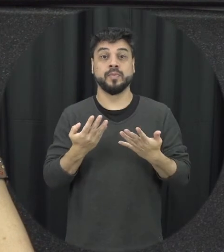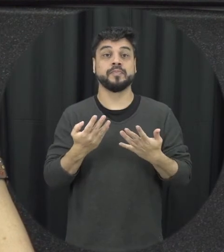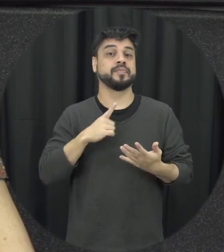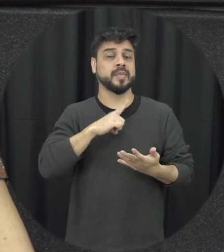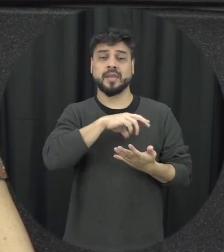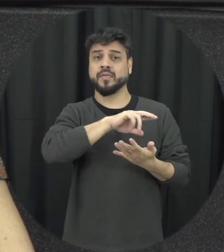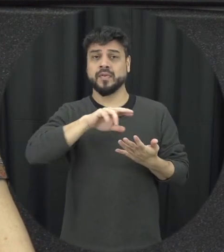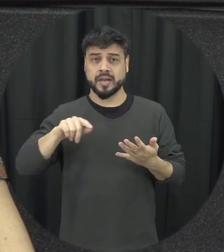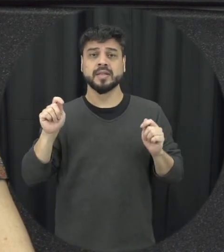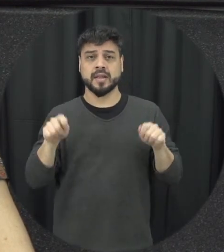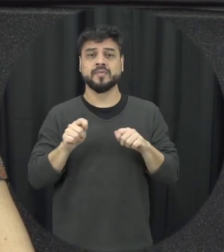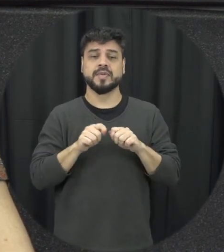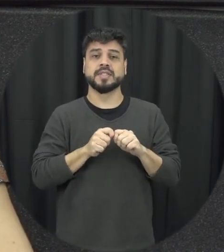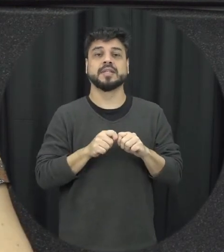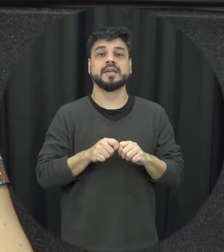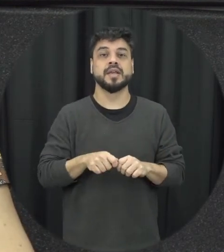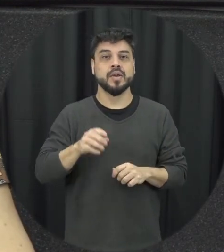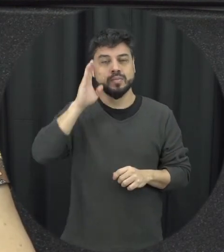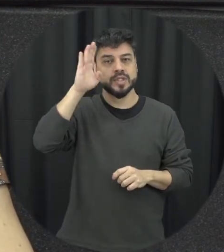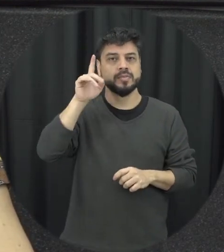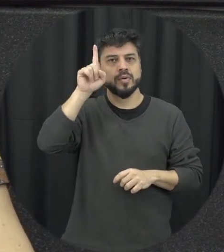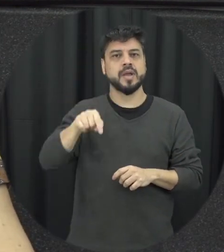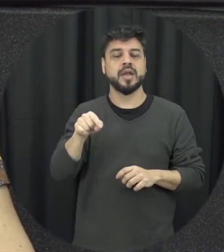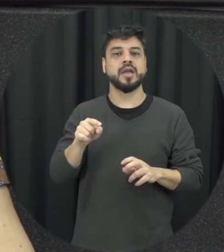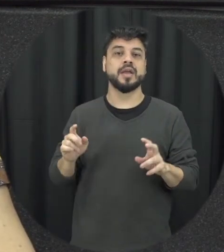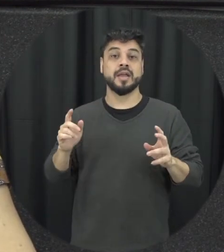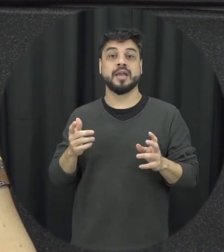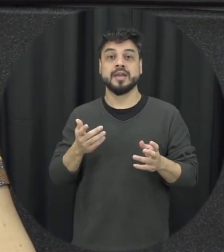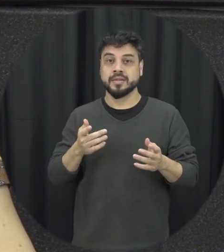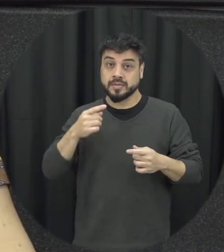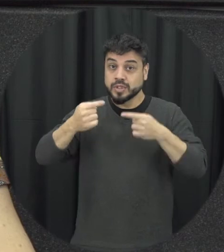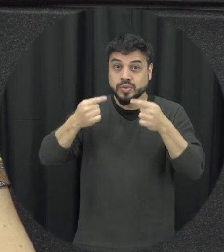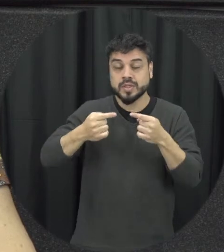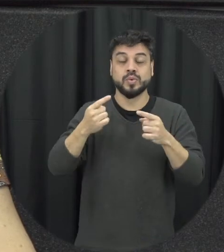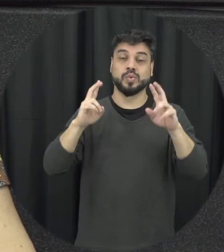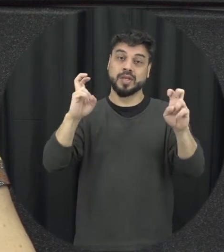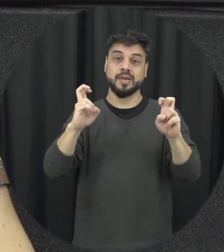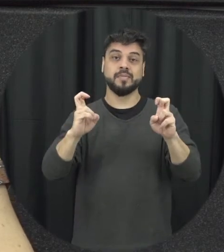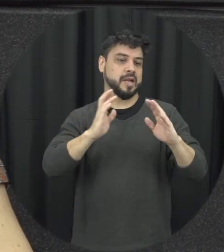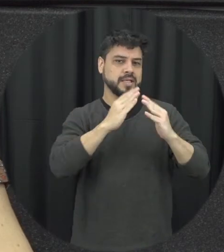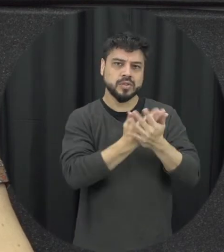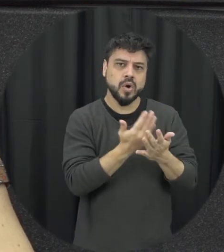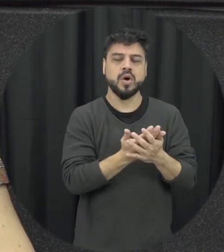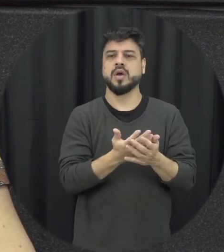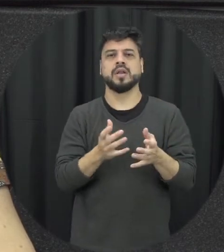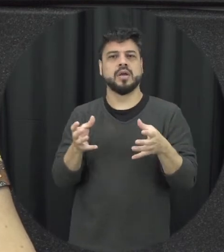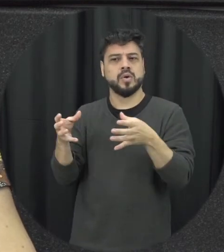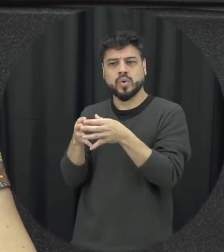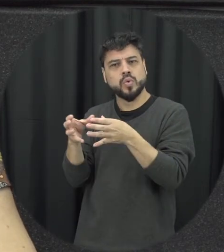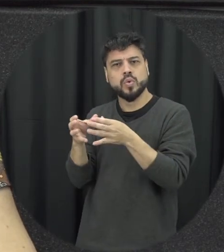ser feitas principalmente a gente trazer esse tema para ser discutido seja na escola, na comunidade,